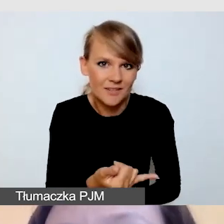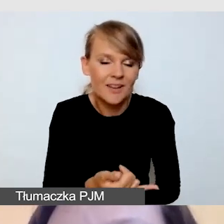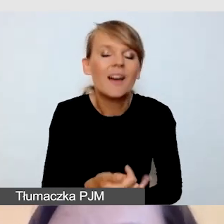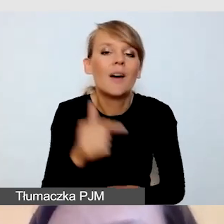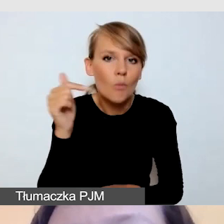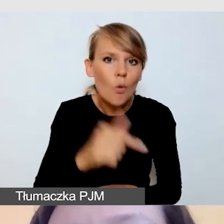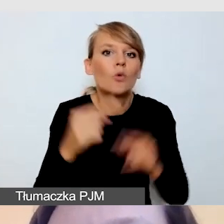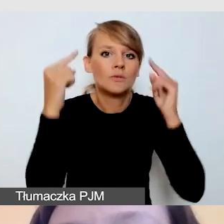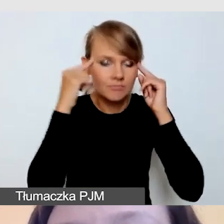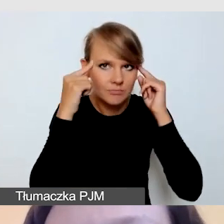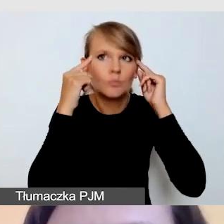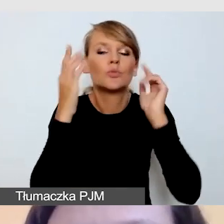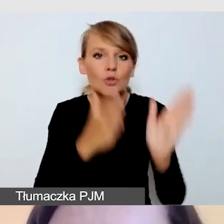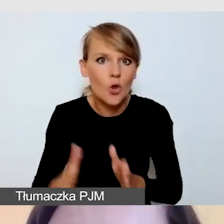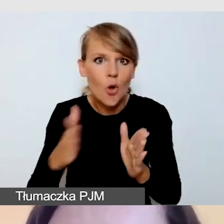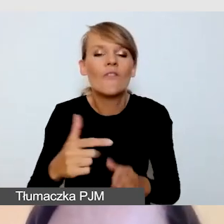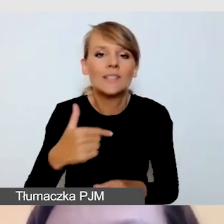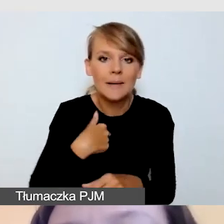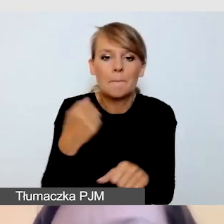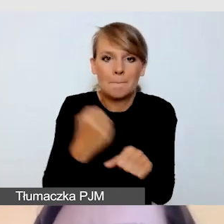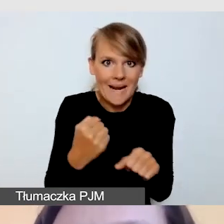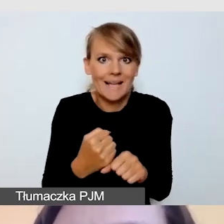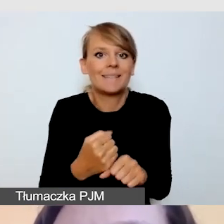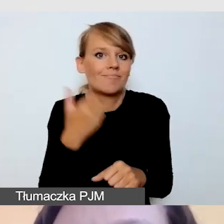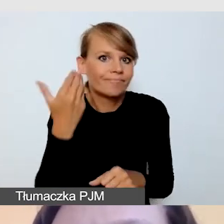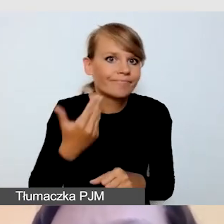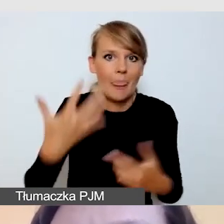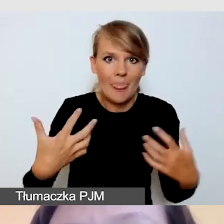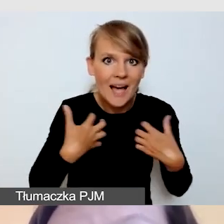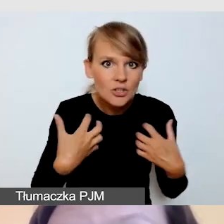ale mamy ten bufor bezpieczeństwa, czas,